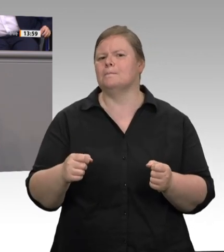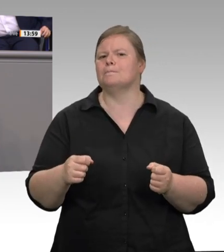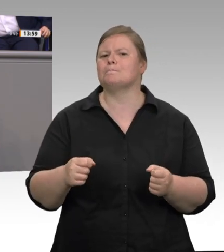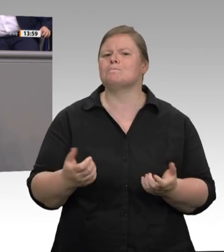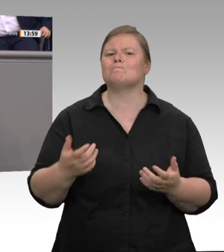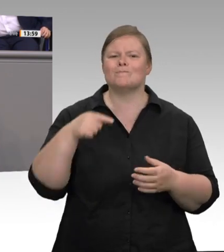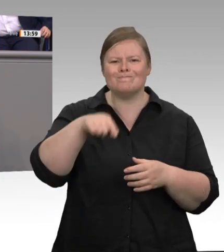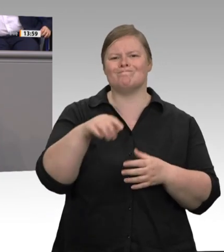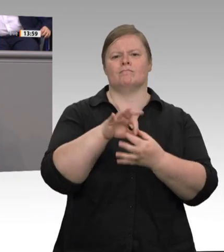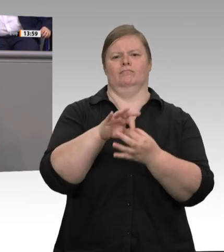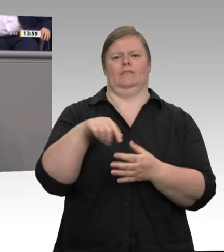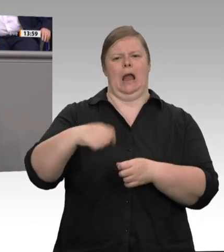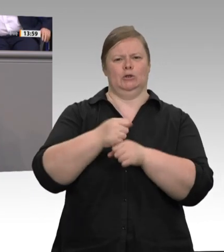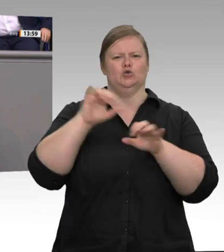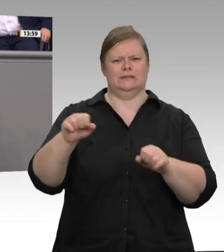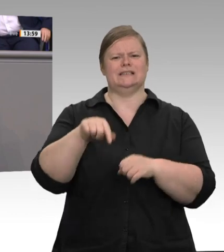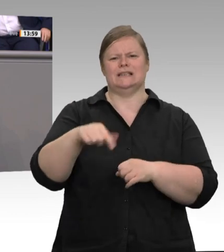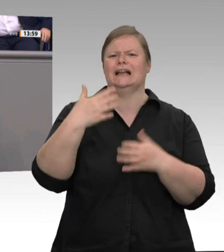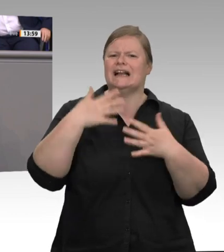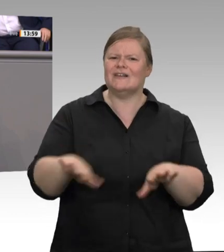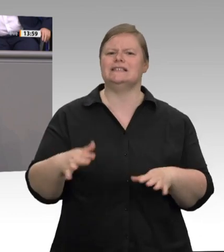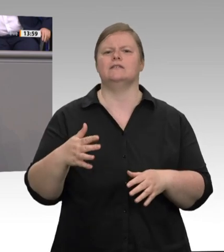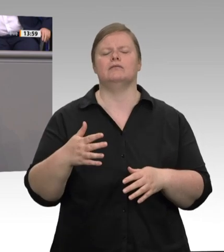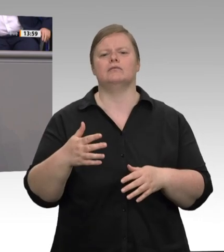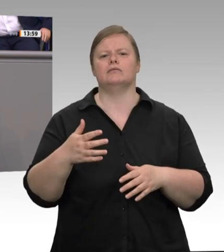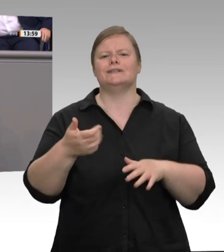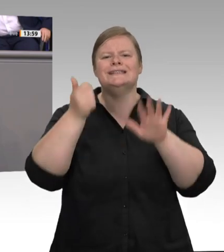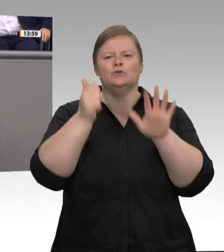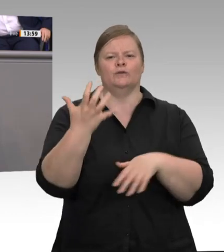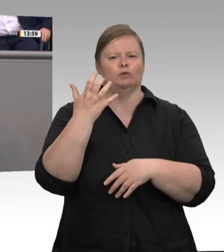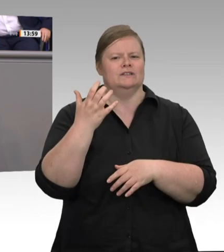vermittelte und bereitgestellte Unterkünfte gelten, sodass der Arbeitsschutz auch jenseits einer Pandemie